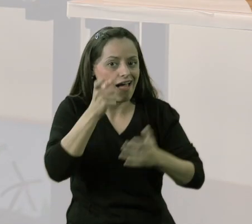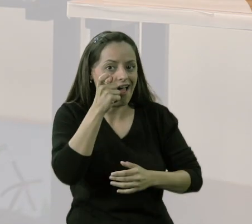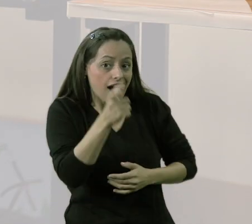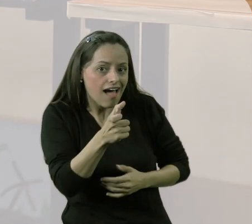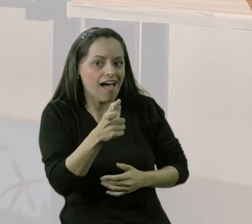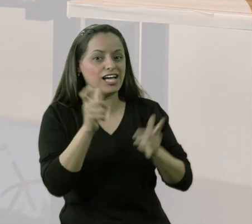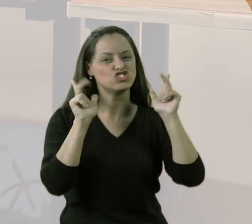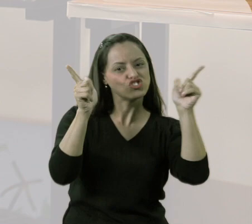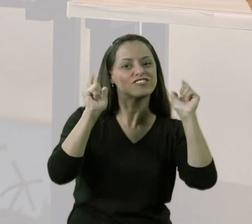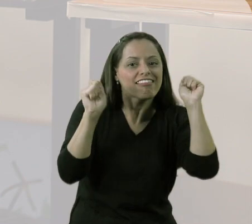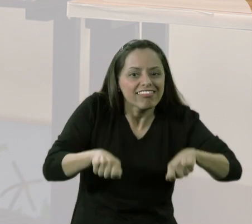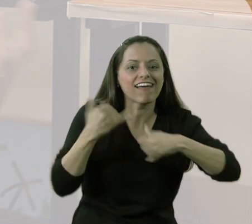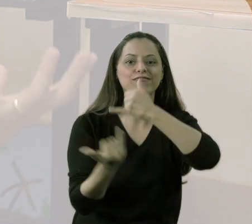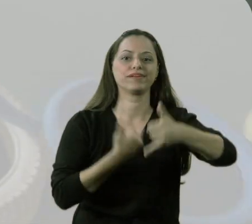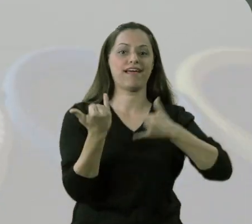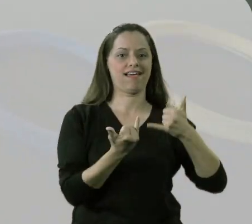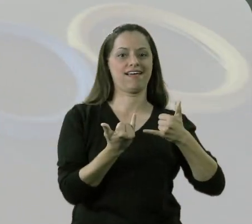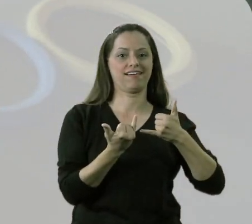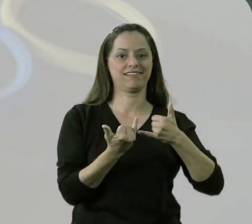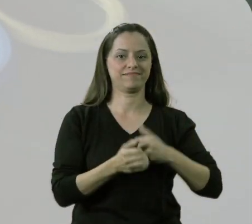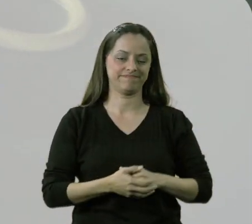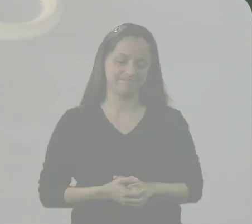o quanto era divertido e o quanto eles podiam fazer.